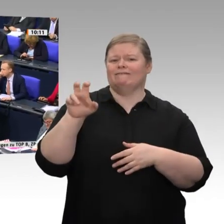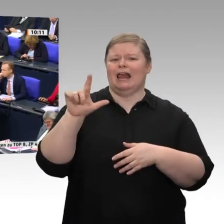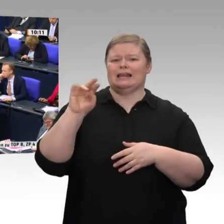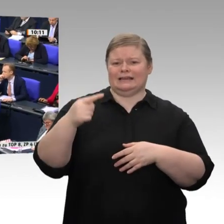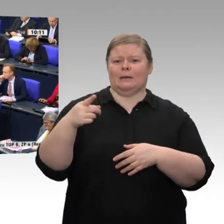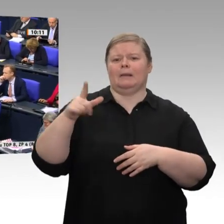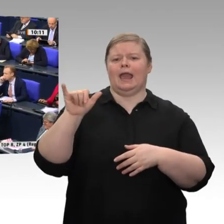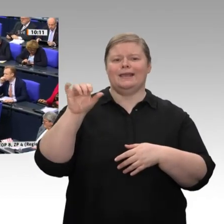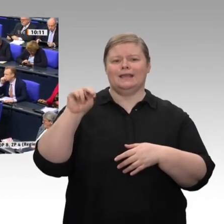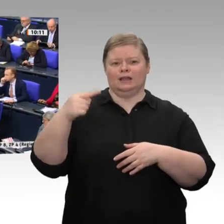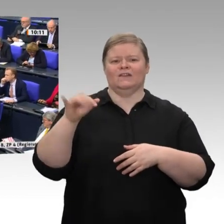mit der Industrie vorangehen können.